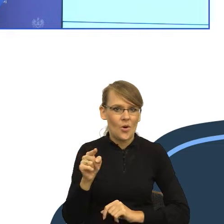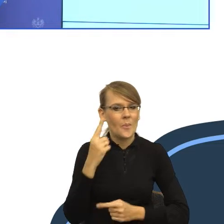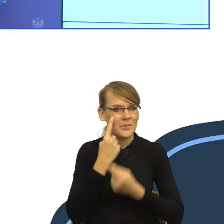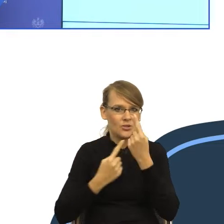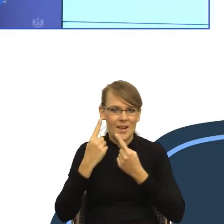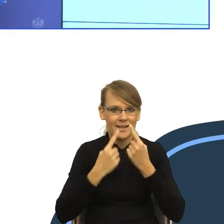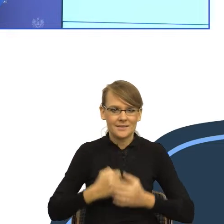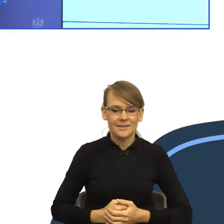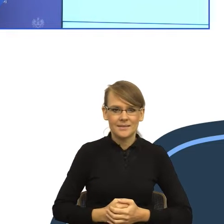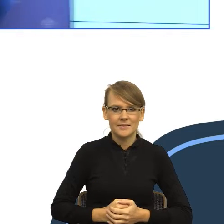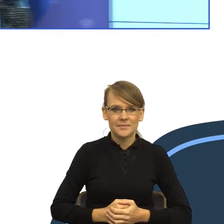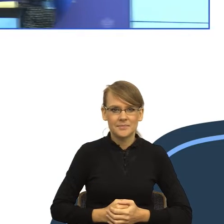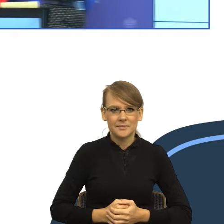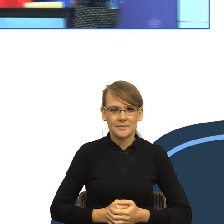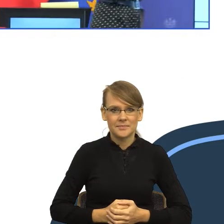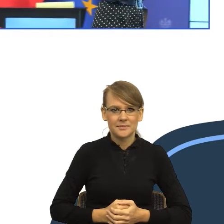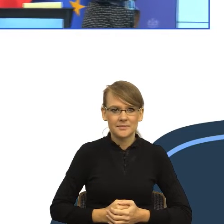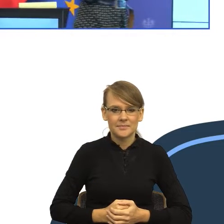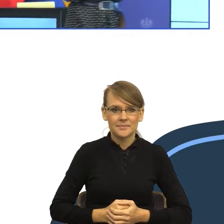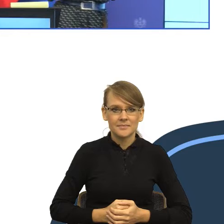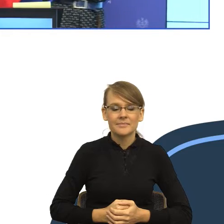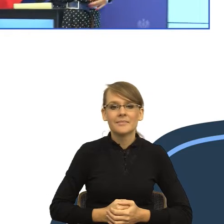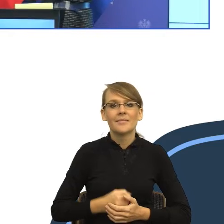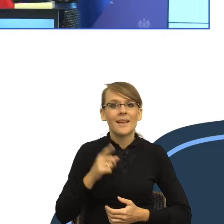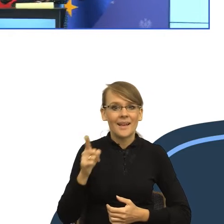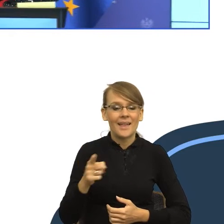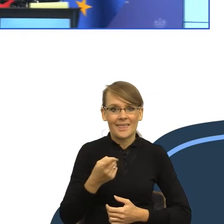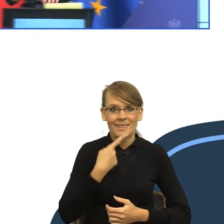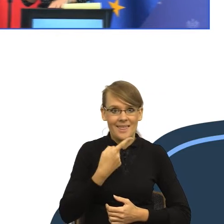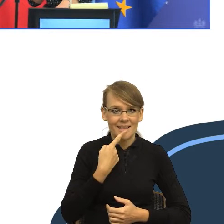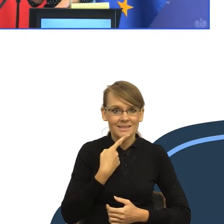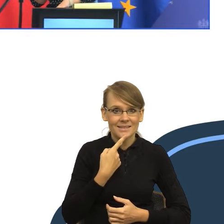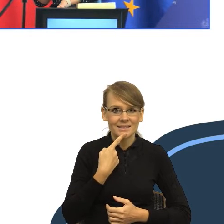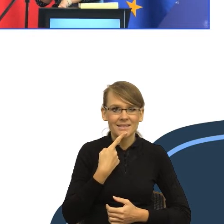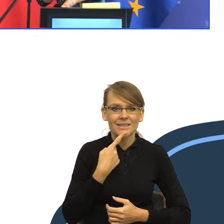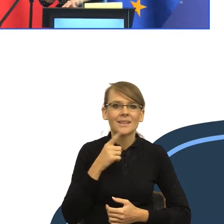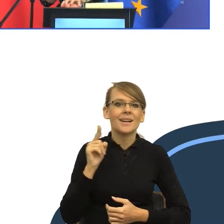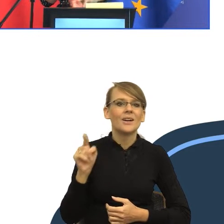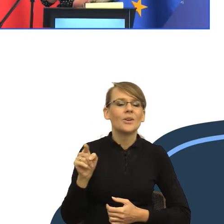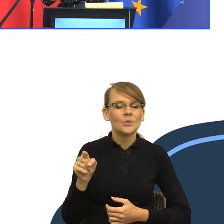jednak był bardziej czytelny, to wzmocnić, więc posłużę się nie językiem.